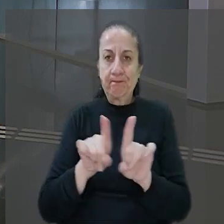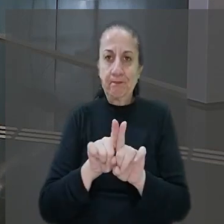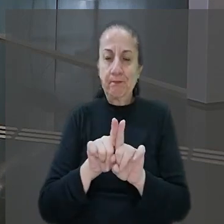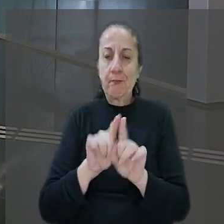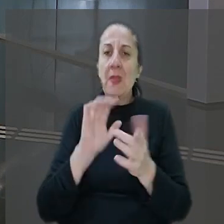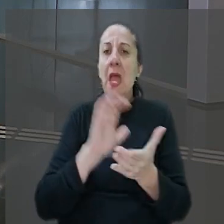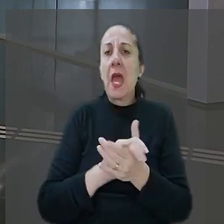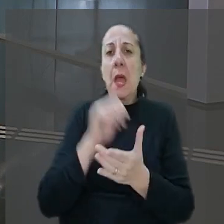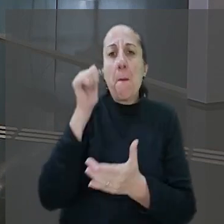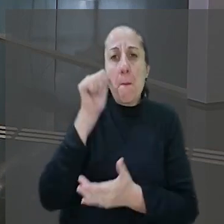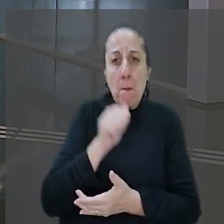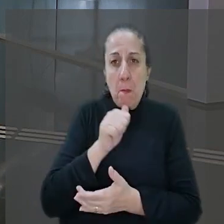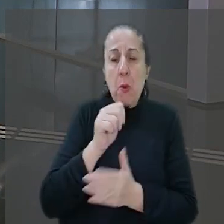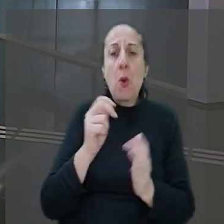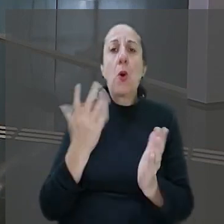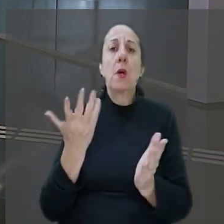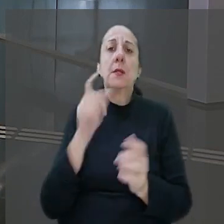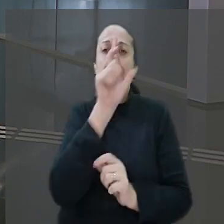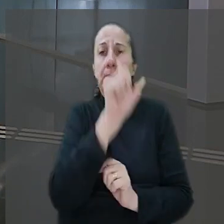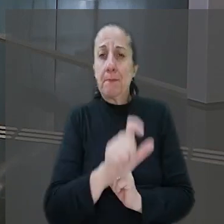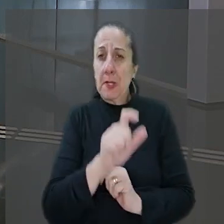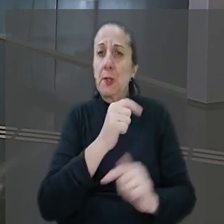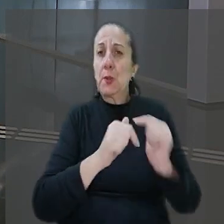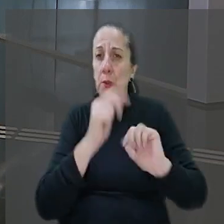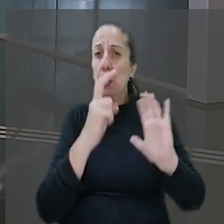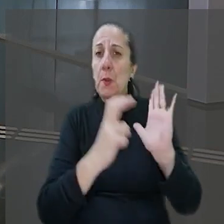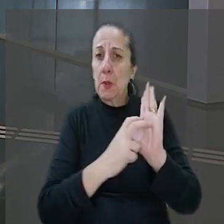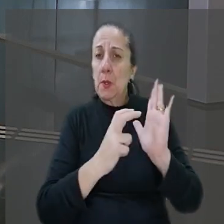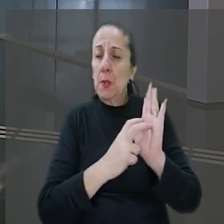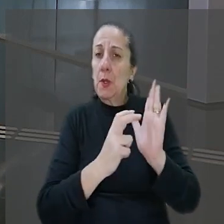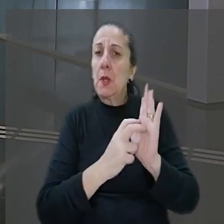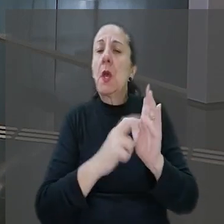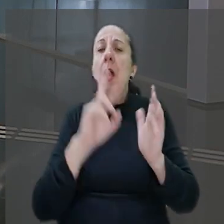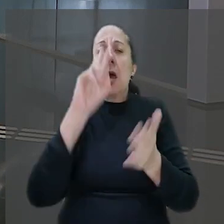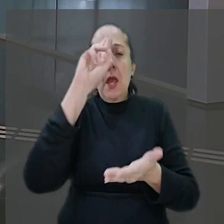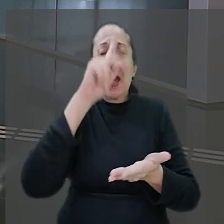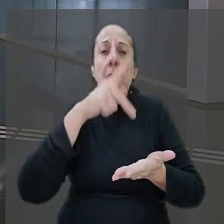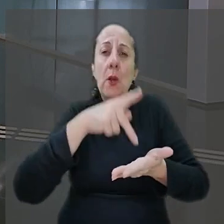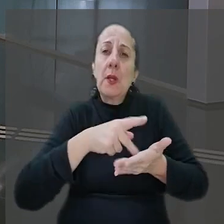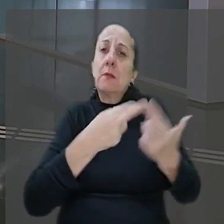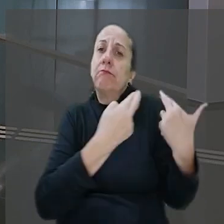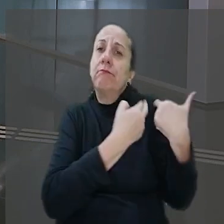esposa do bancário ajuizou reclamação trabalhista solicitando o reconhecimento da responsabilidade